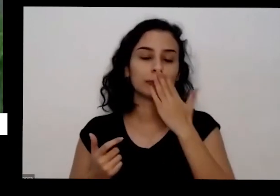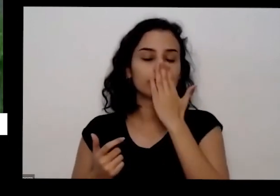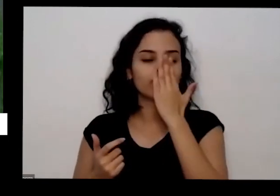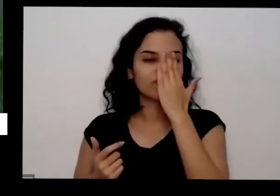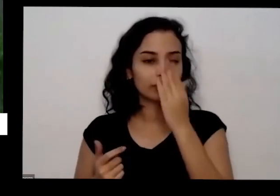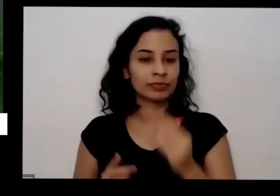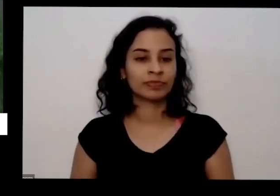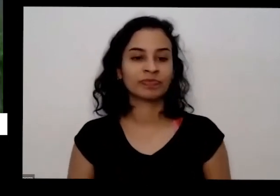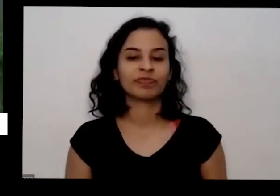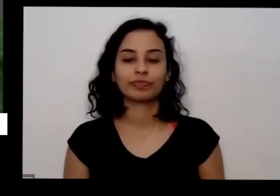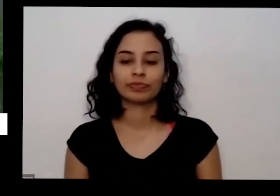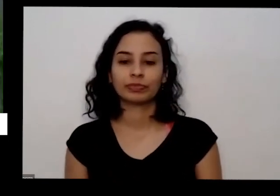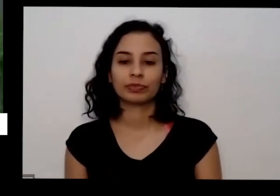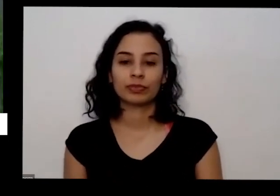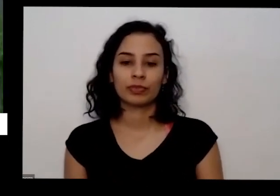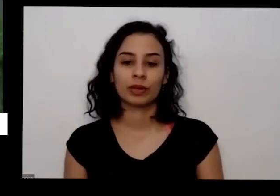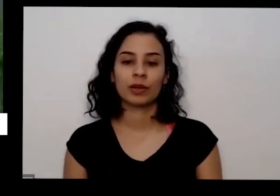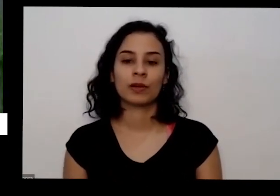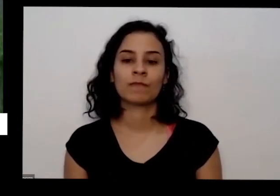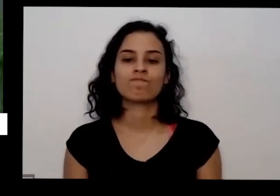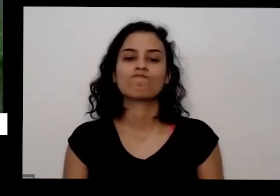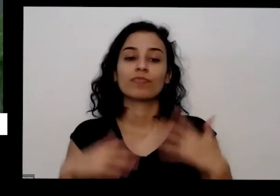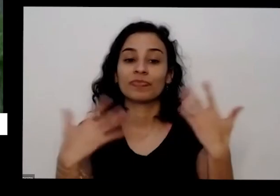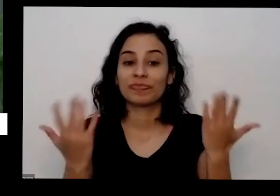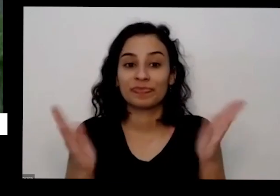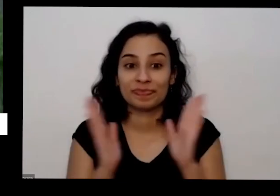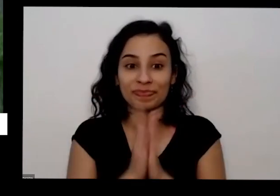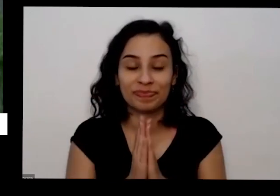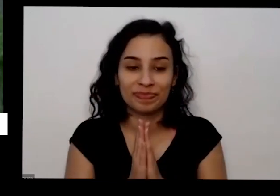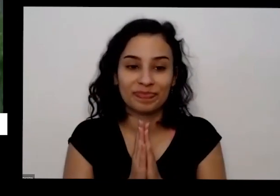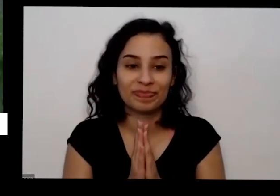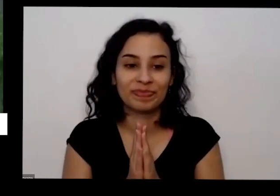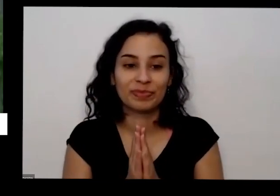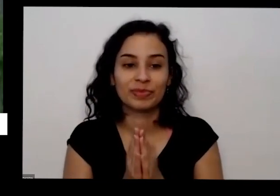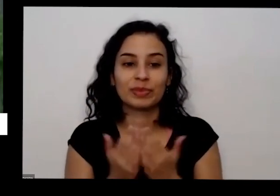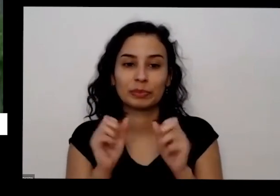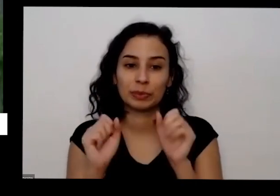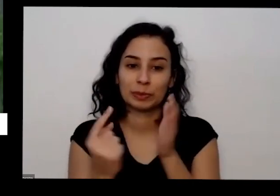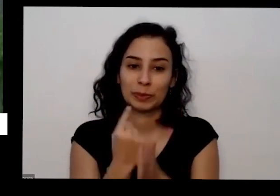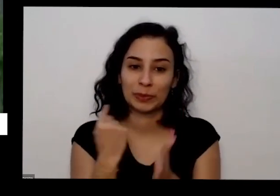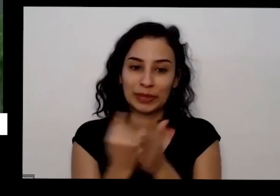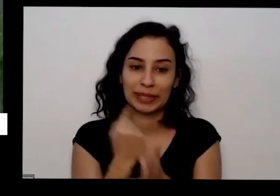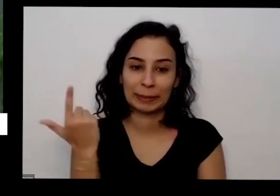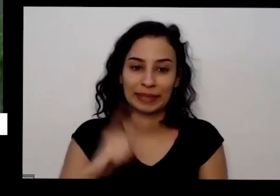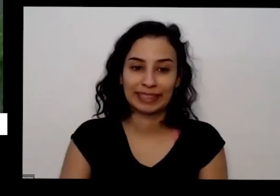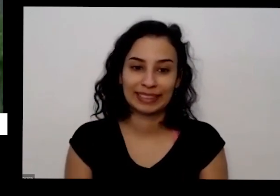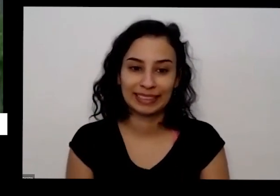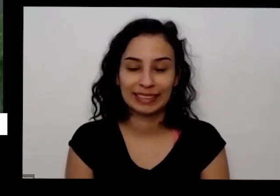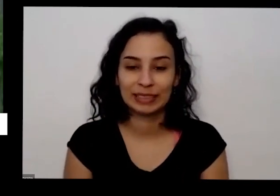é mas pergunta-se se arrastarem coisas depois podem continuar perguntando Então na verdade a